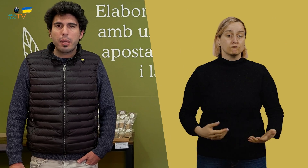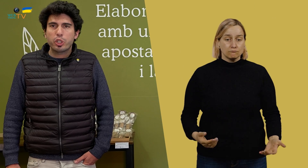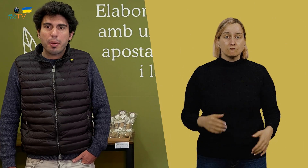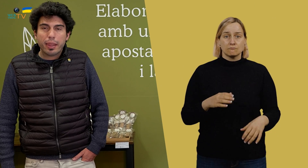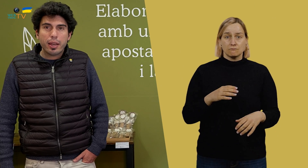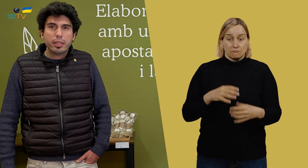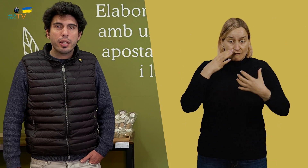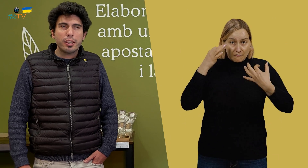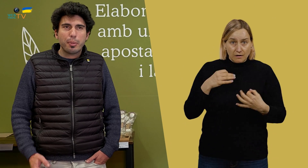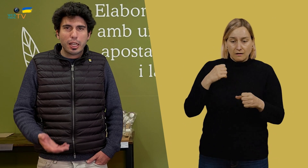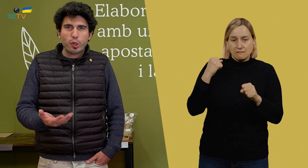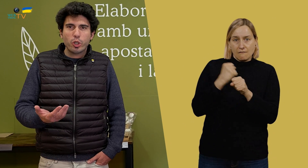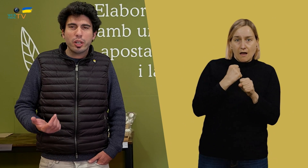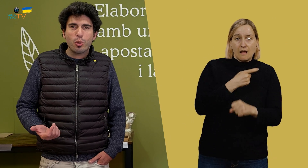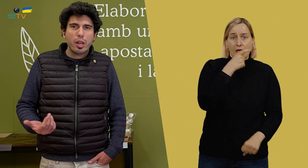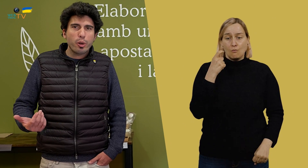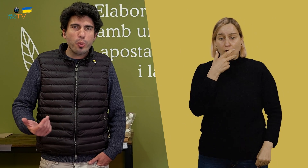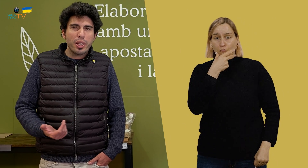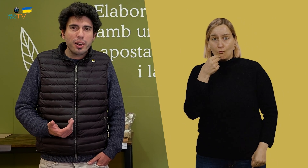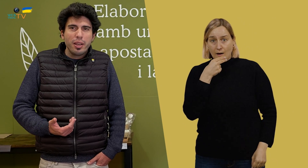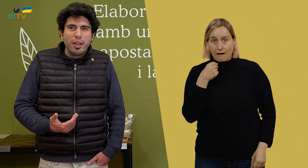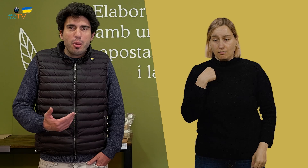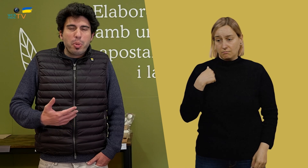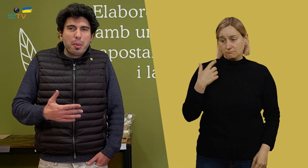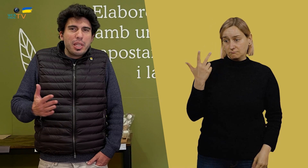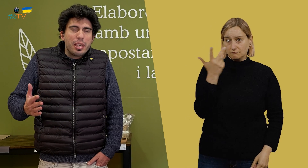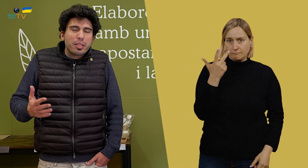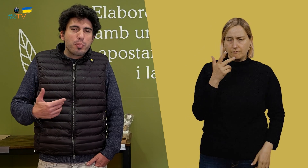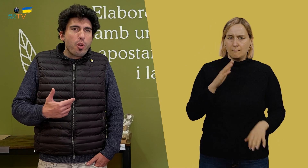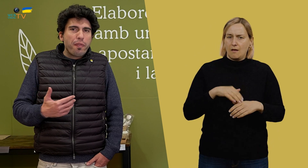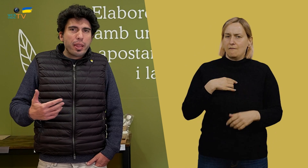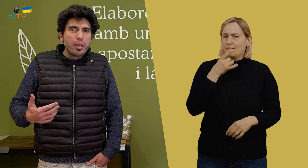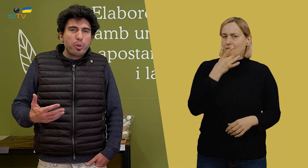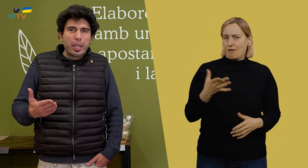Vale, pues la verdad es que trabajar con Eduard y Roberto para mí es muy fácil,